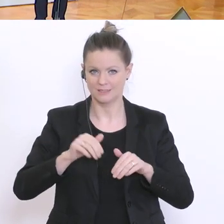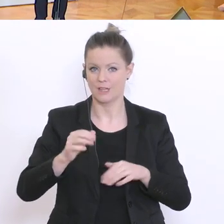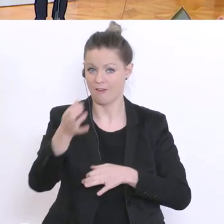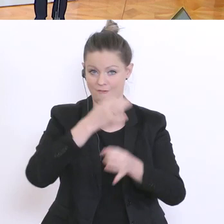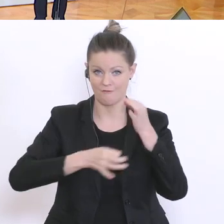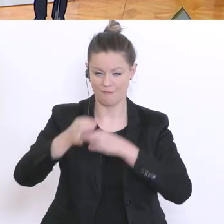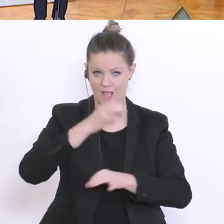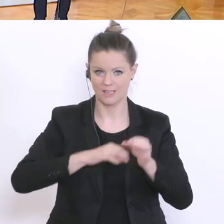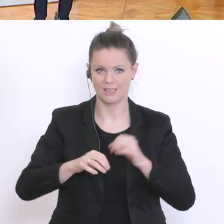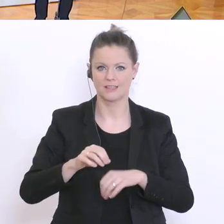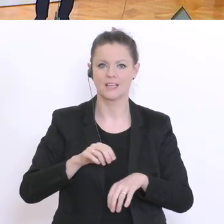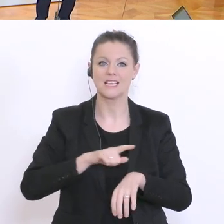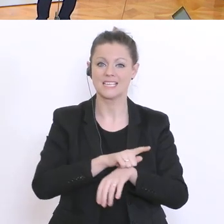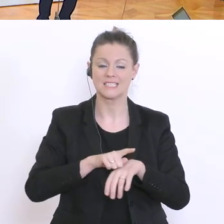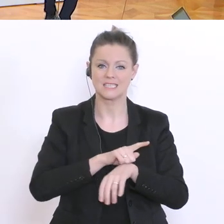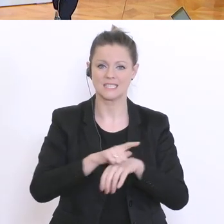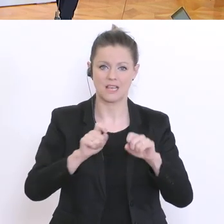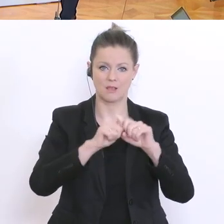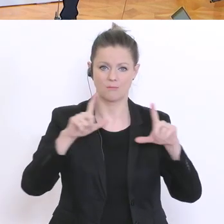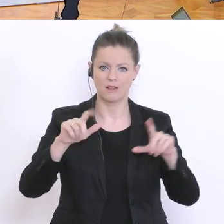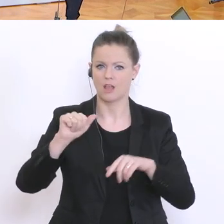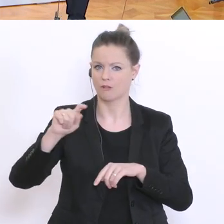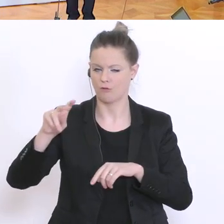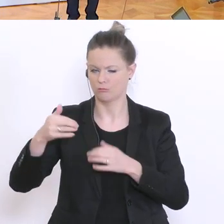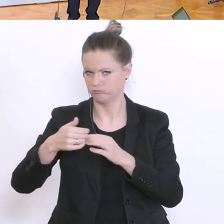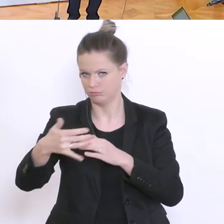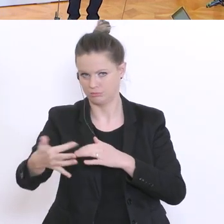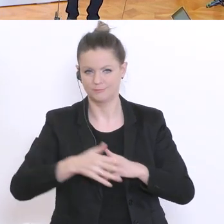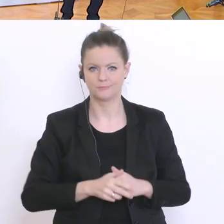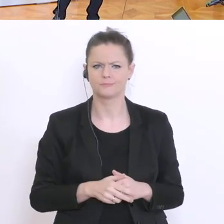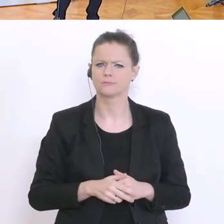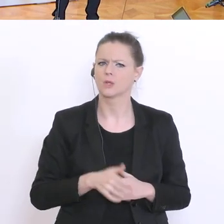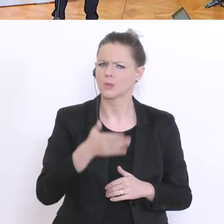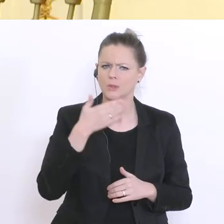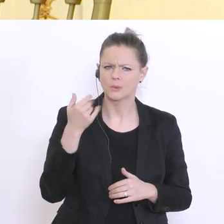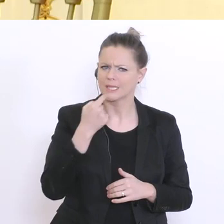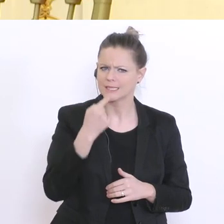Ein paar Fragen - was Sie jetzt gar nicht erwähnt haben, sind Universitäten und Kindergärten,